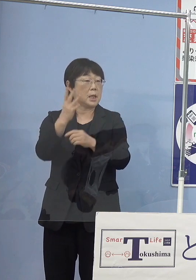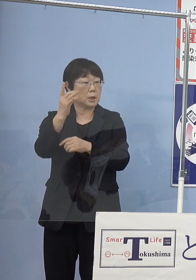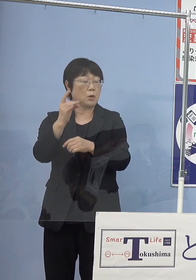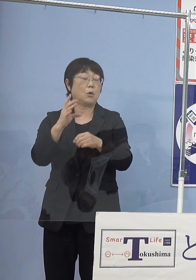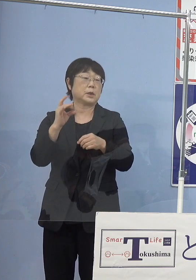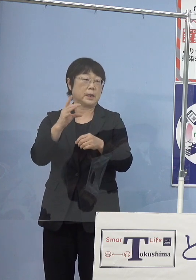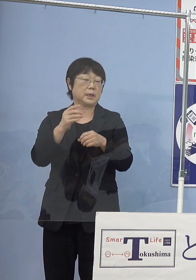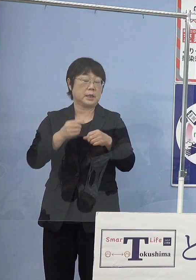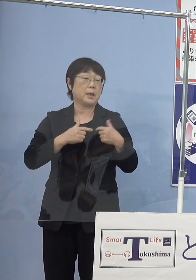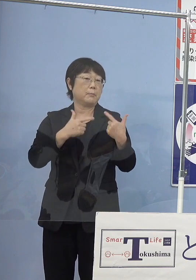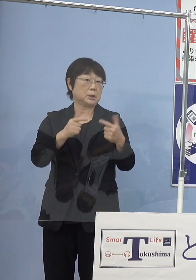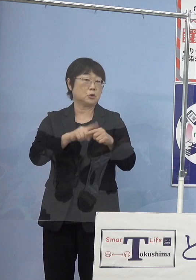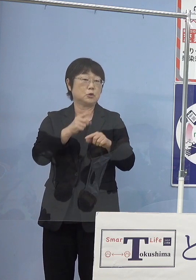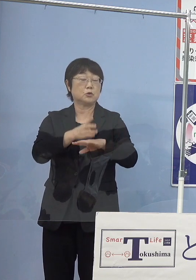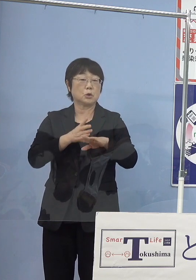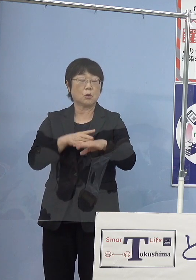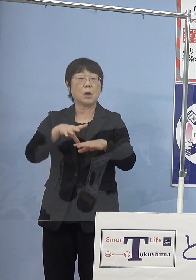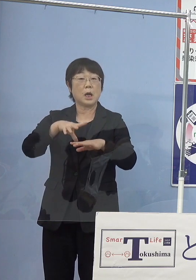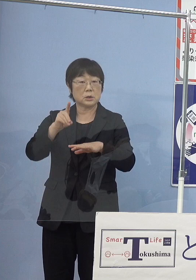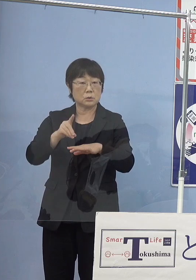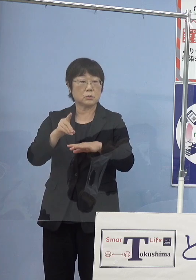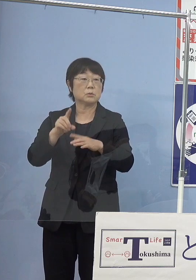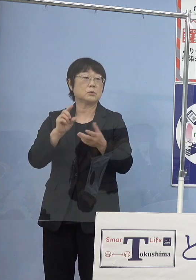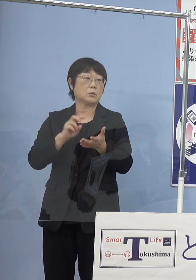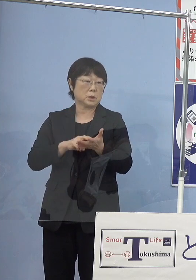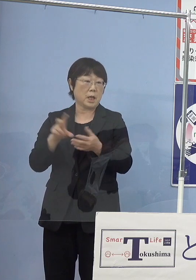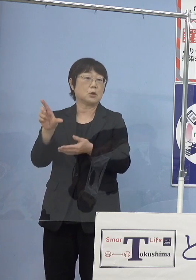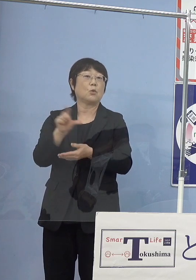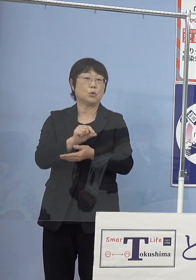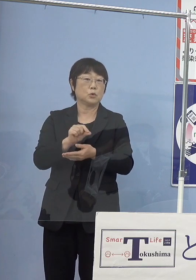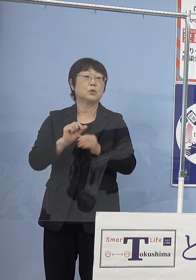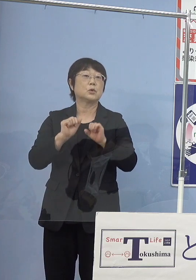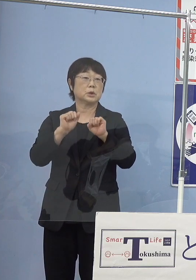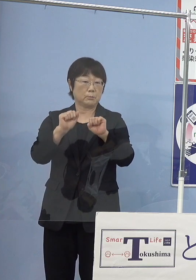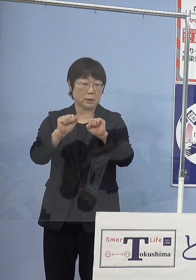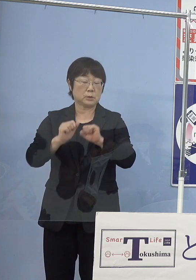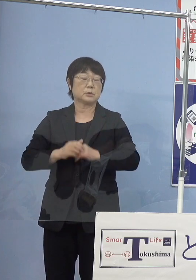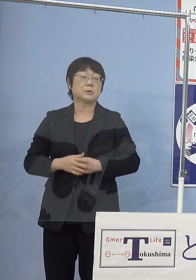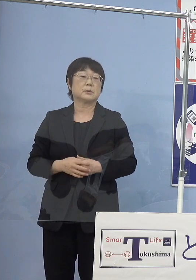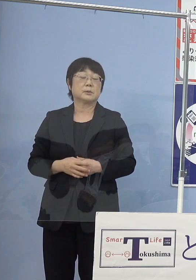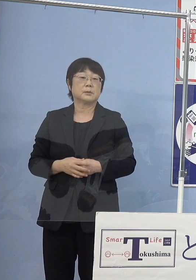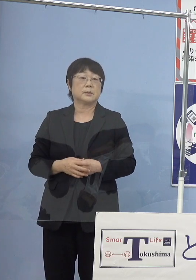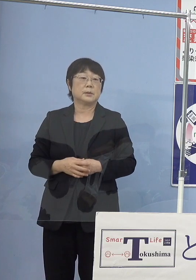中四国初これを導入すると こういう形となって参ります